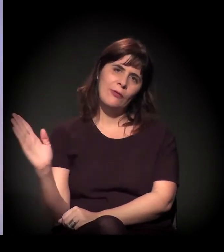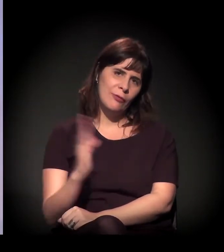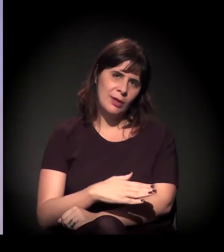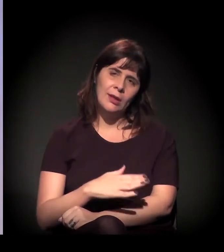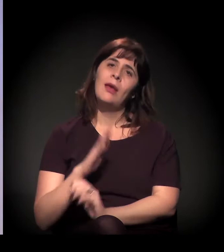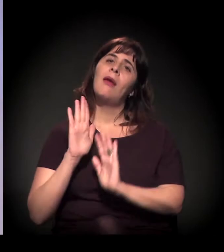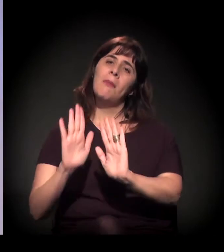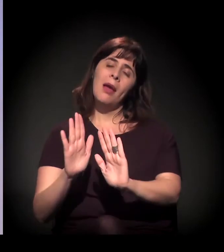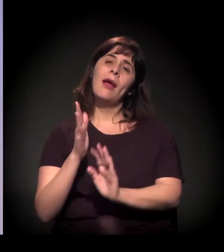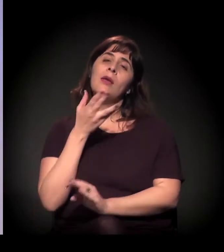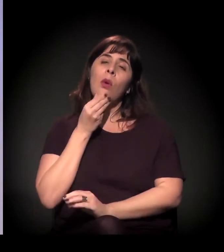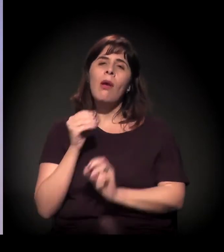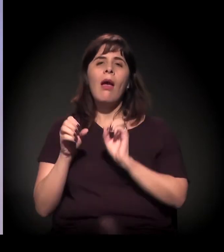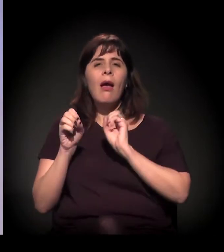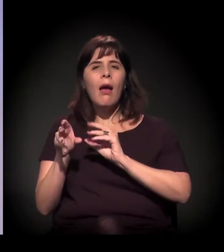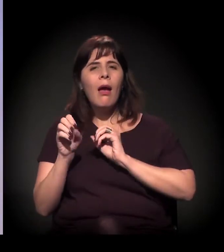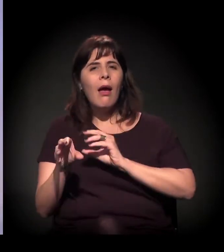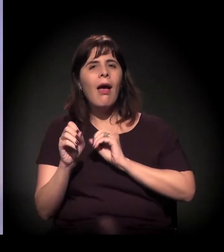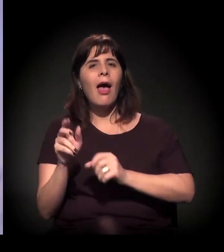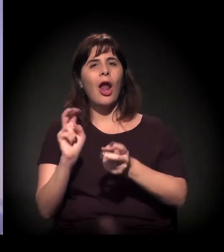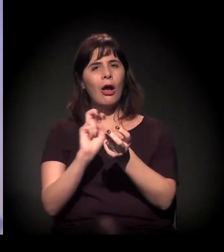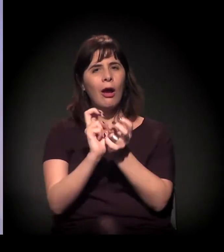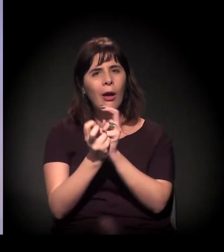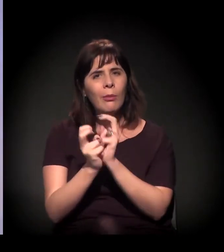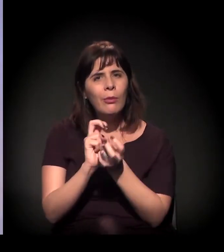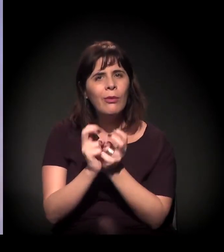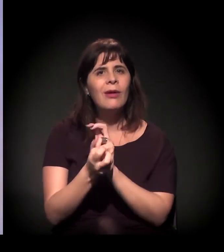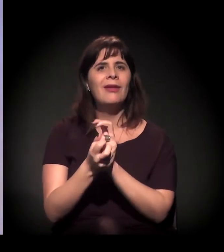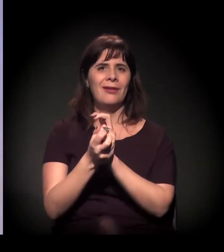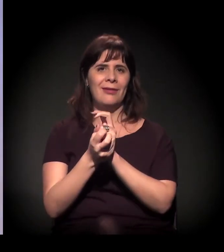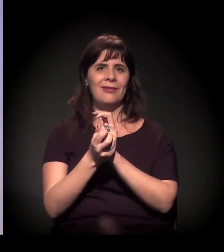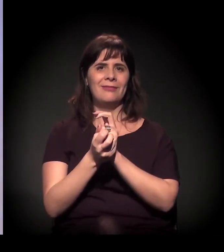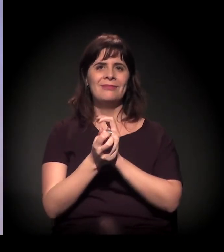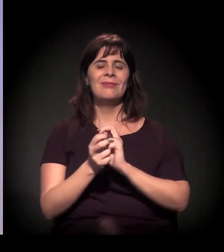que está se organizando a partir daí. Então o que a gente trouxe aqui é a Blocolândia,